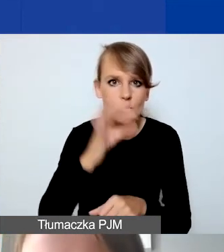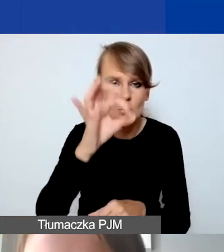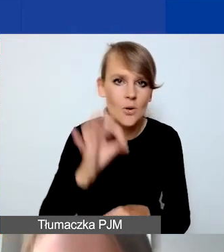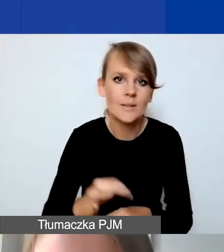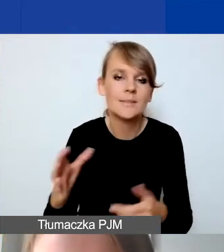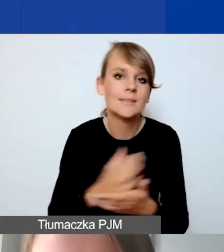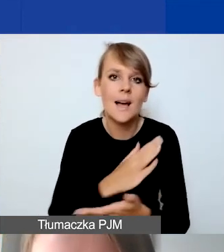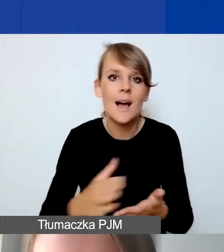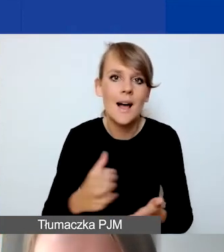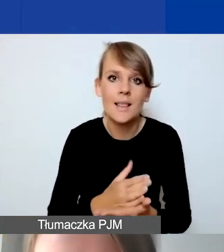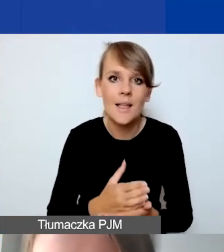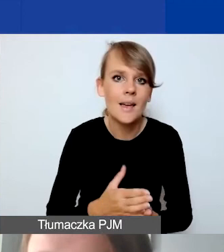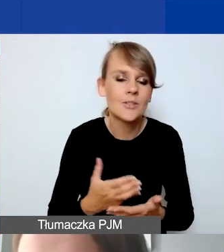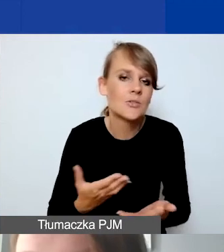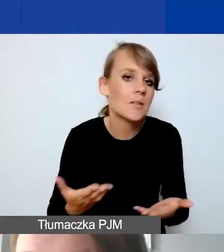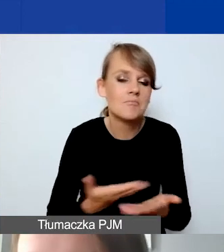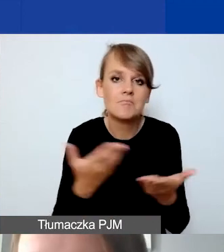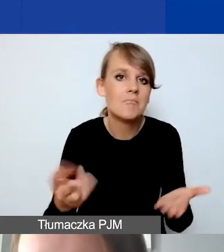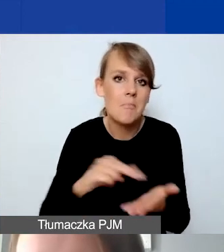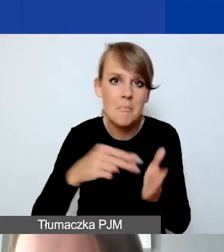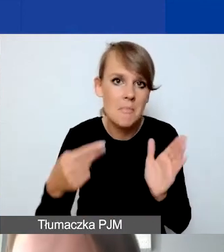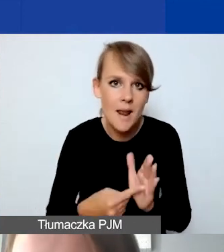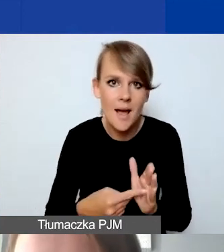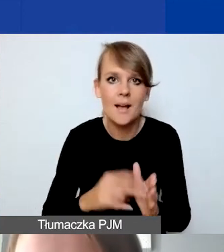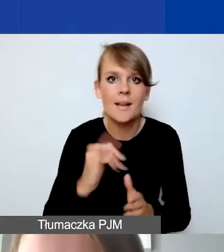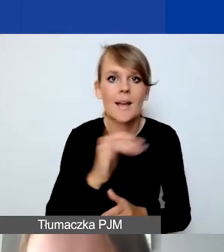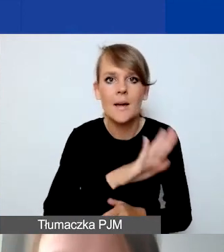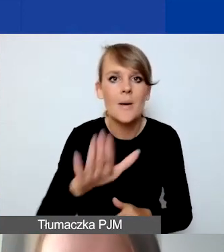co państwo planują, jakie mają możliwości finansowe.